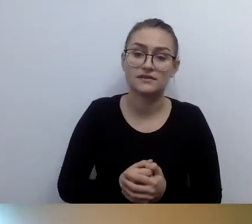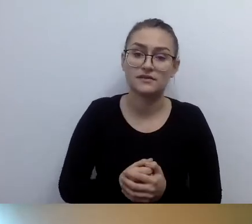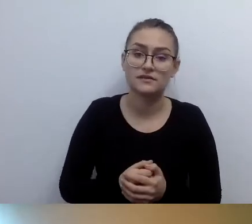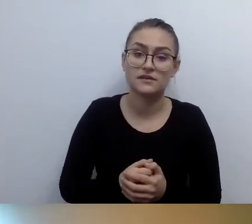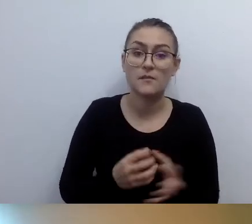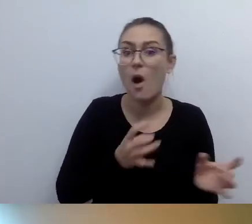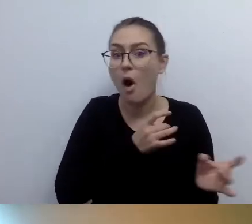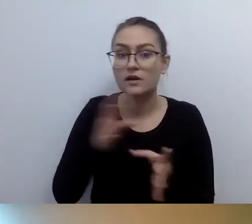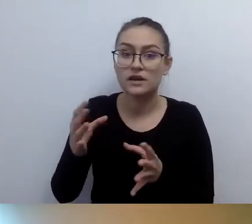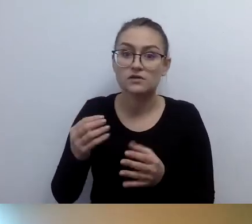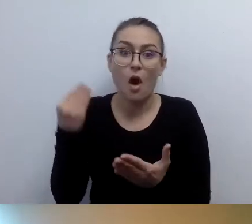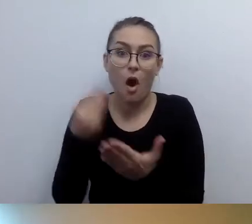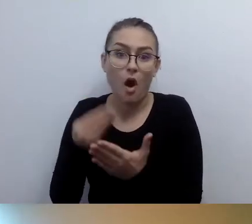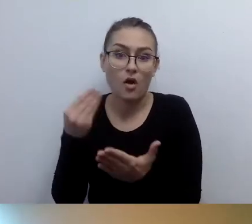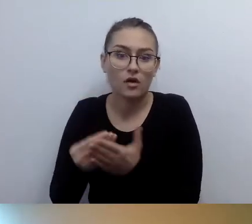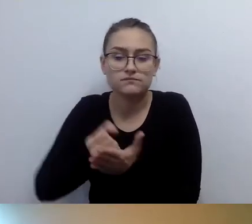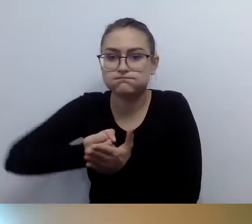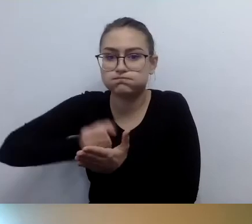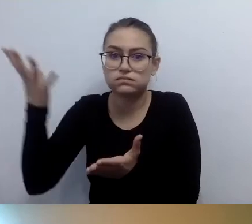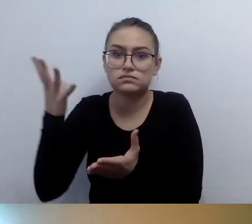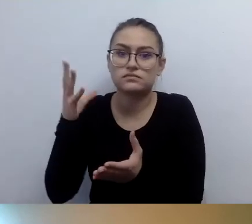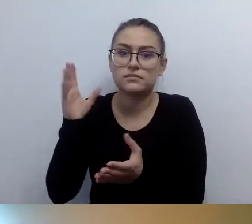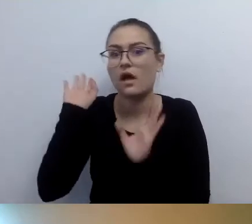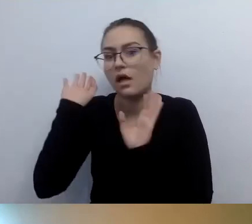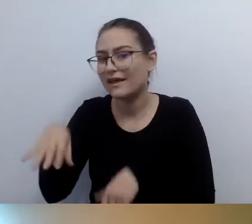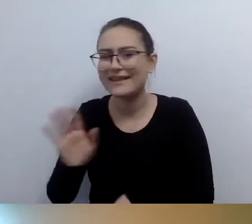Za te pieniądze można zrobić dużo więcej fajnych rzeczy.